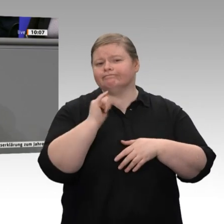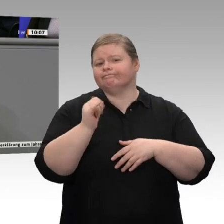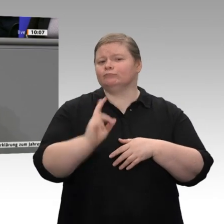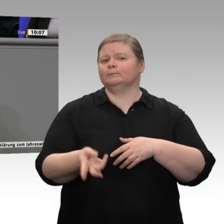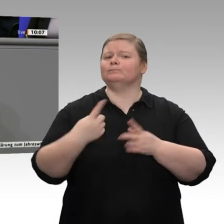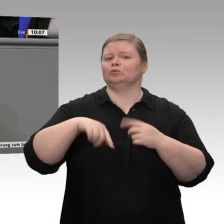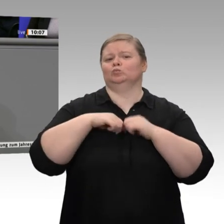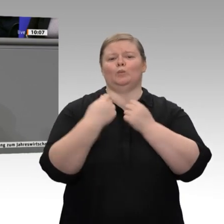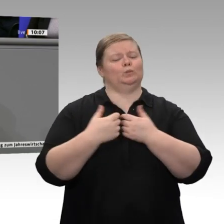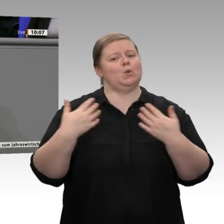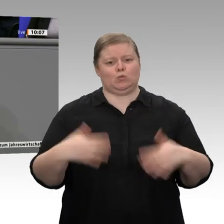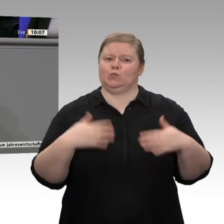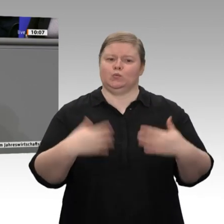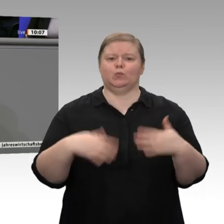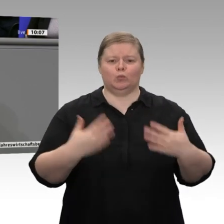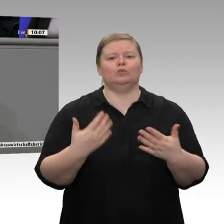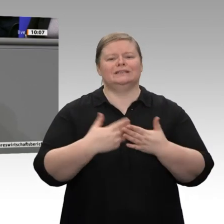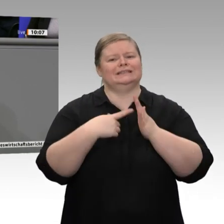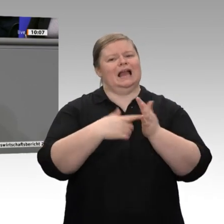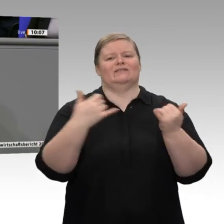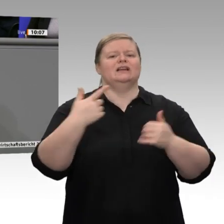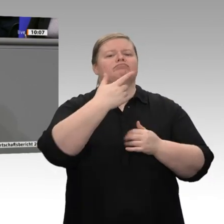wir stecken, zeigt sich doch dadurch, das die starke